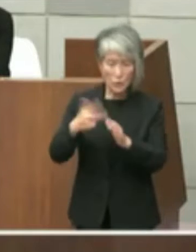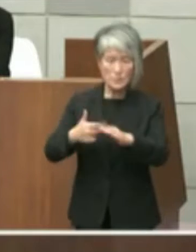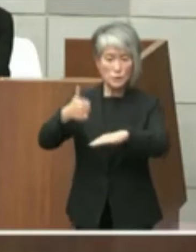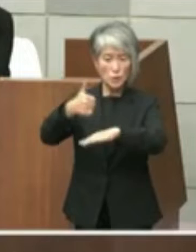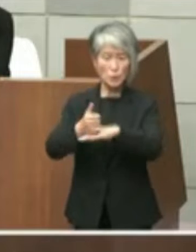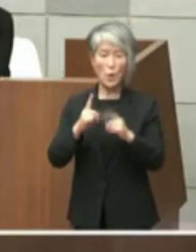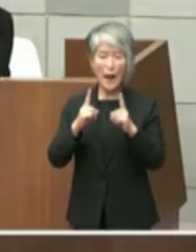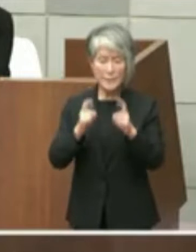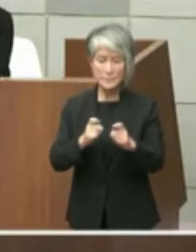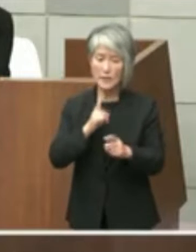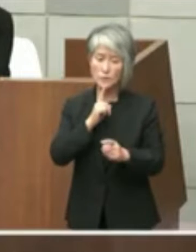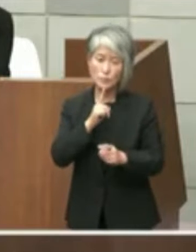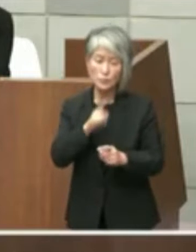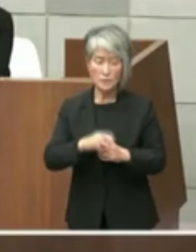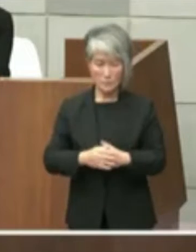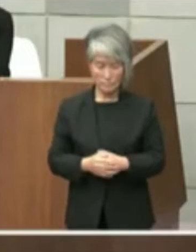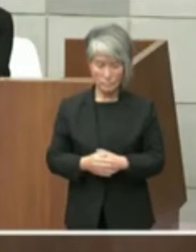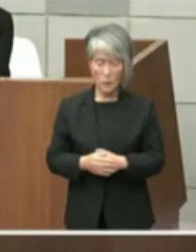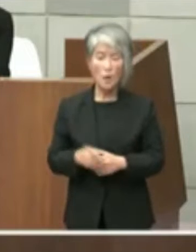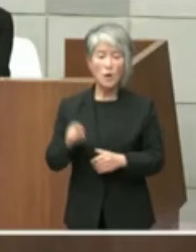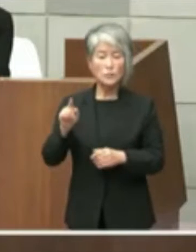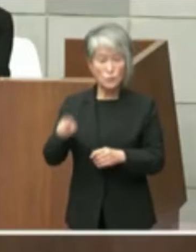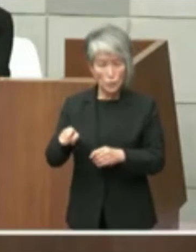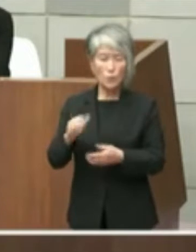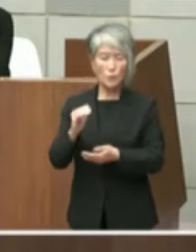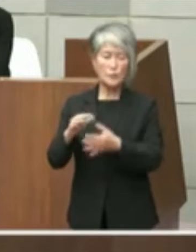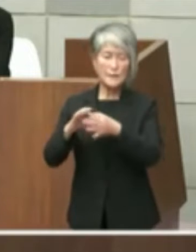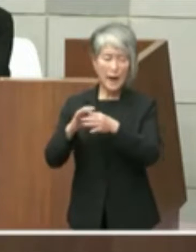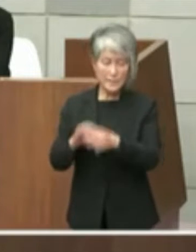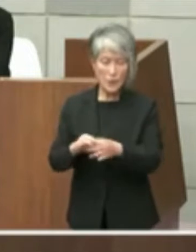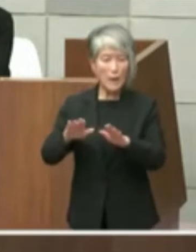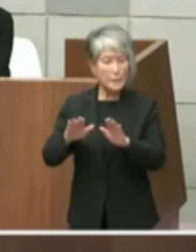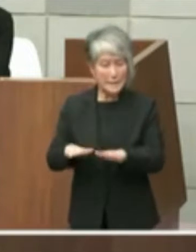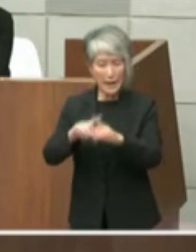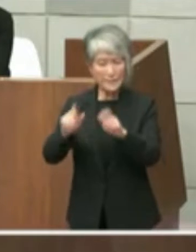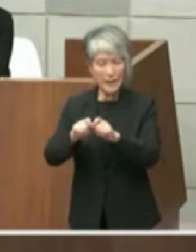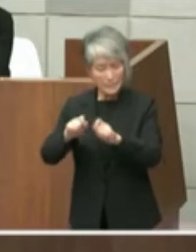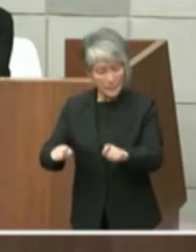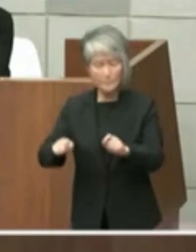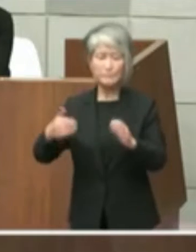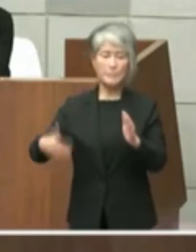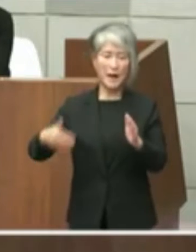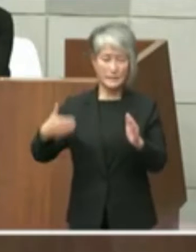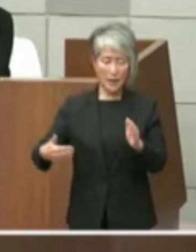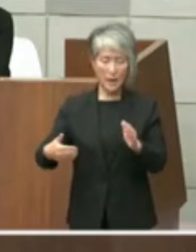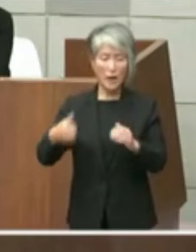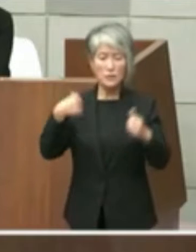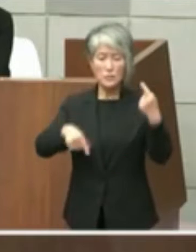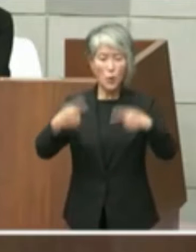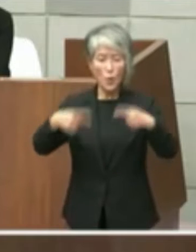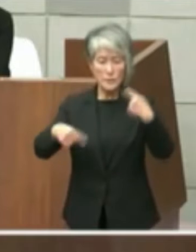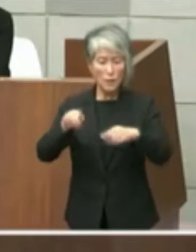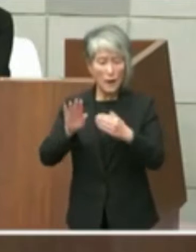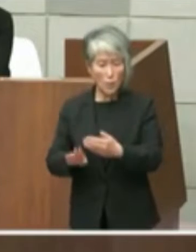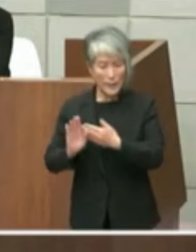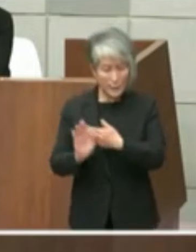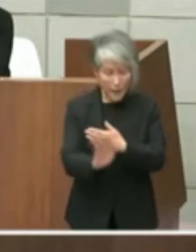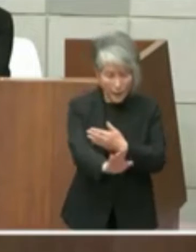本件については未だ結論に至らず協議は これからであるものと推察いたします